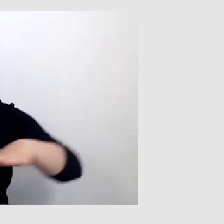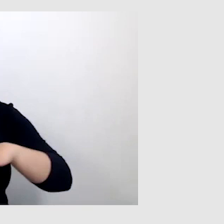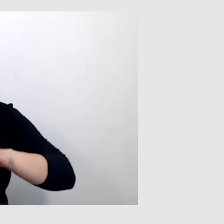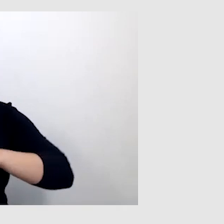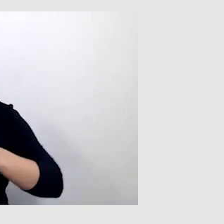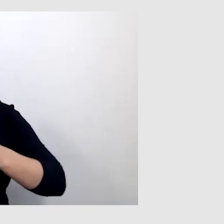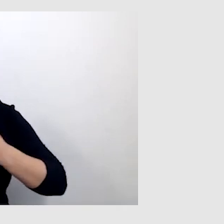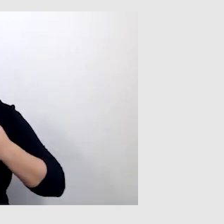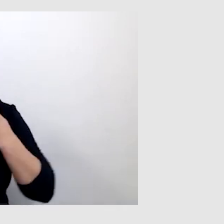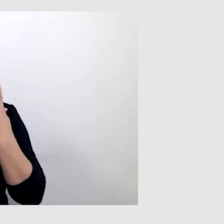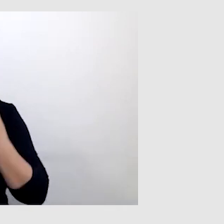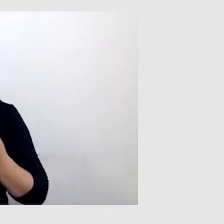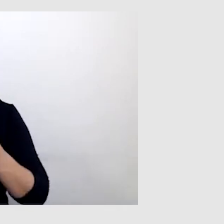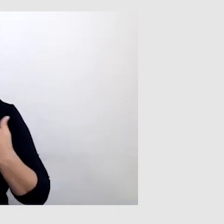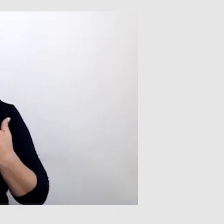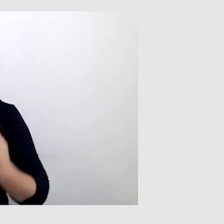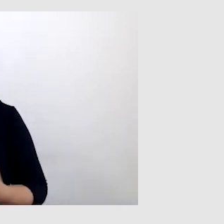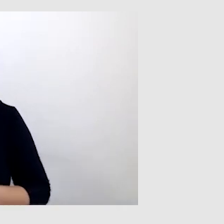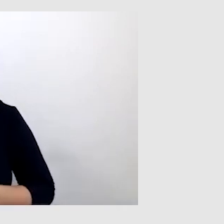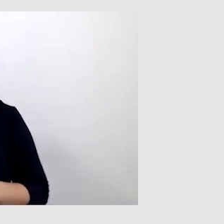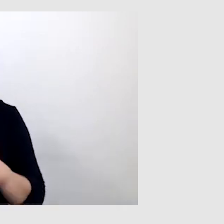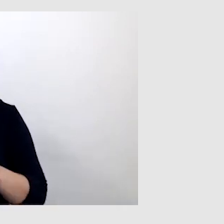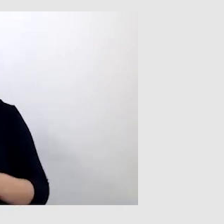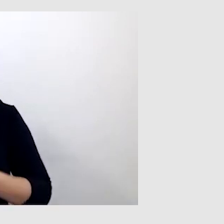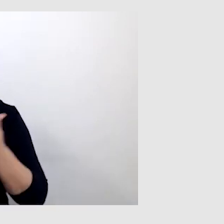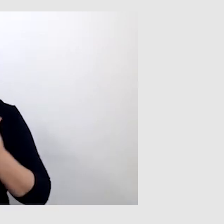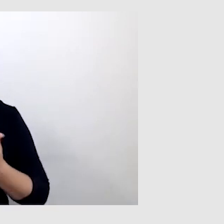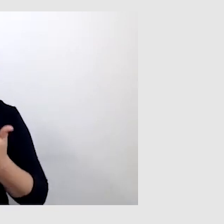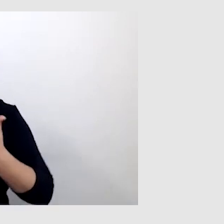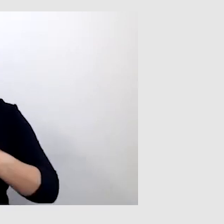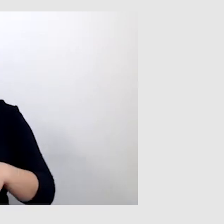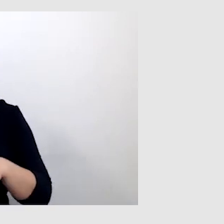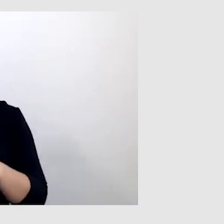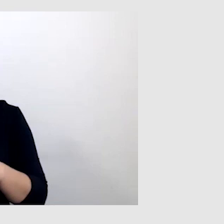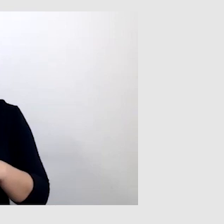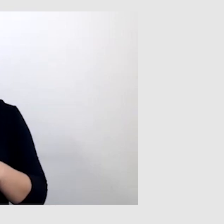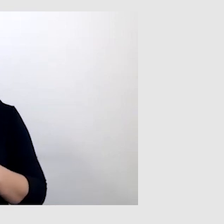Co ciekawe, korzystam też z takiego urządzenia MultiMix.